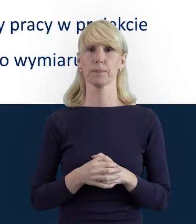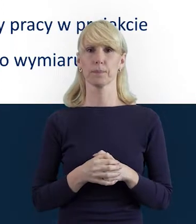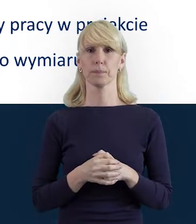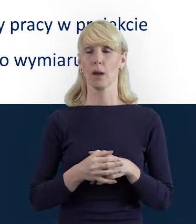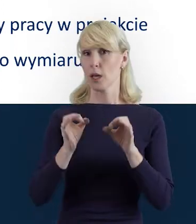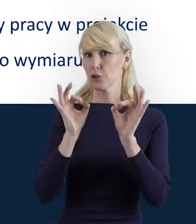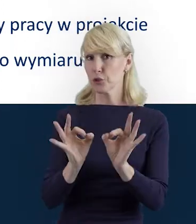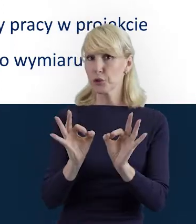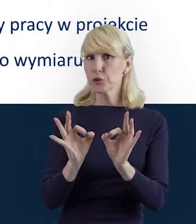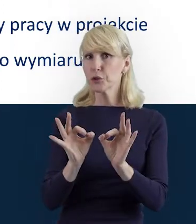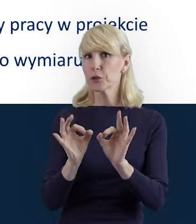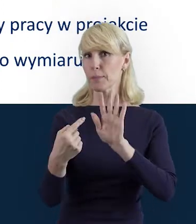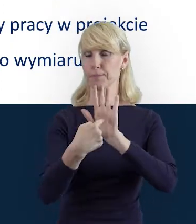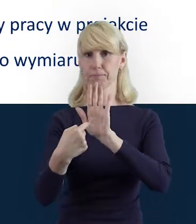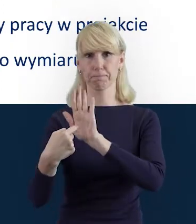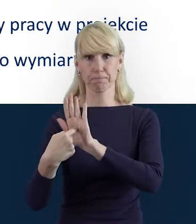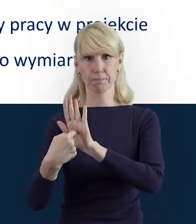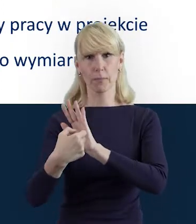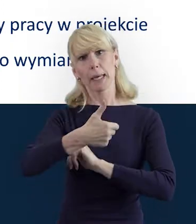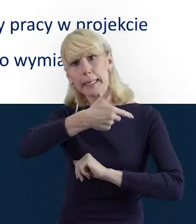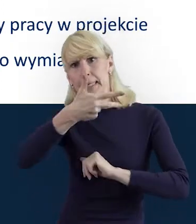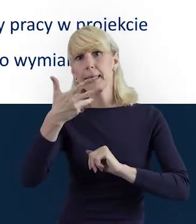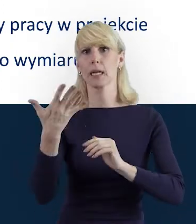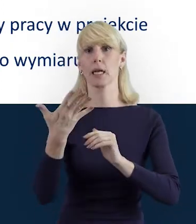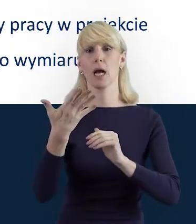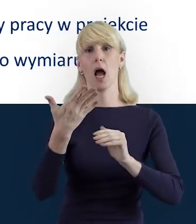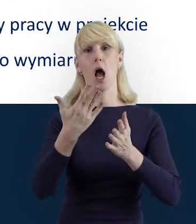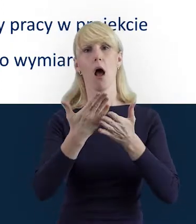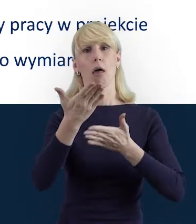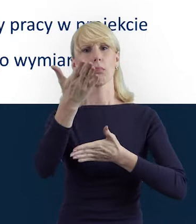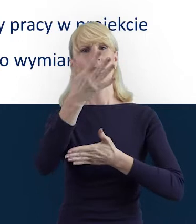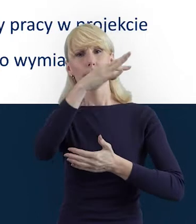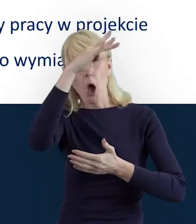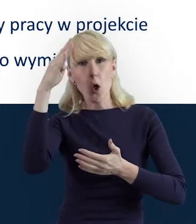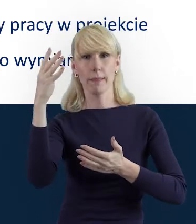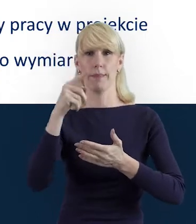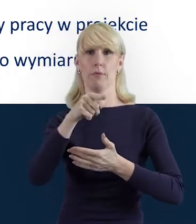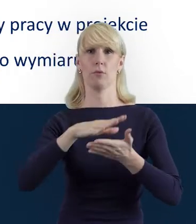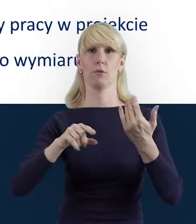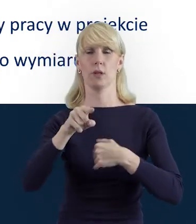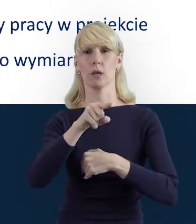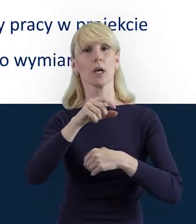Dziś zaprezentuję Państwu kilka takich teoretycznych kwestii, a także pokażę kilka slajdów